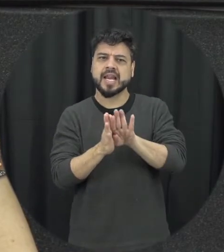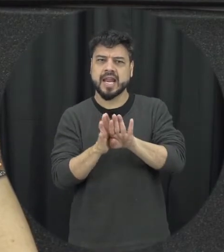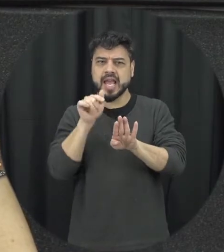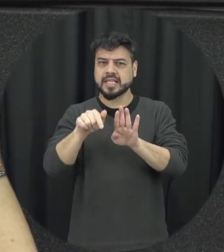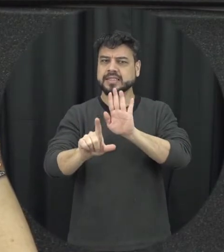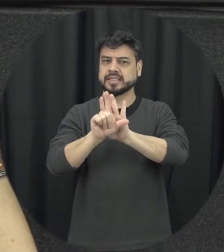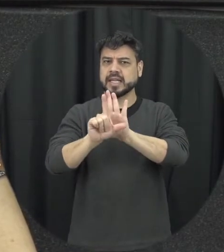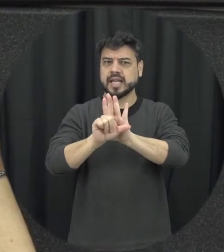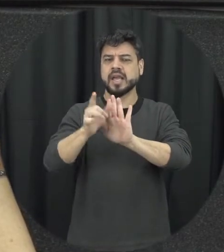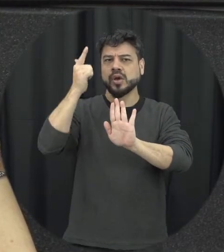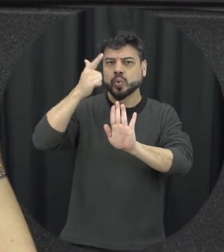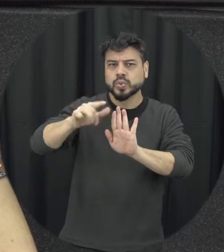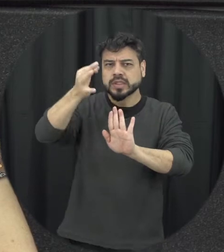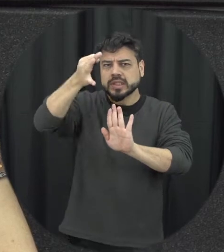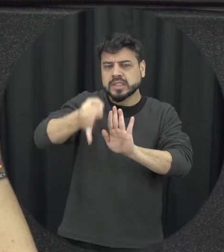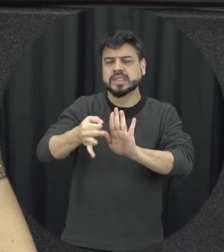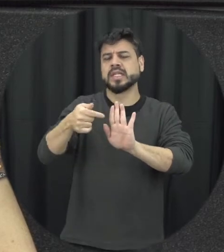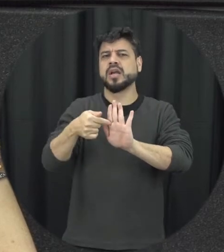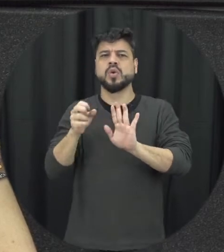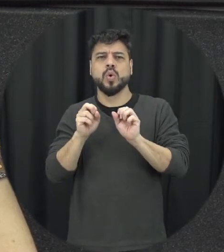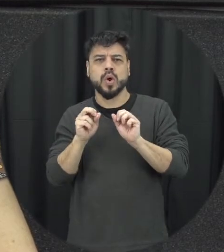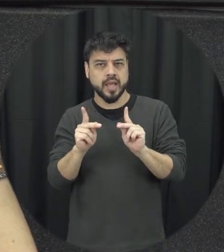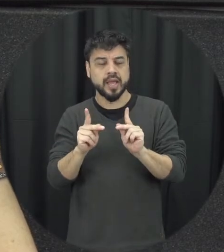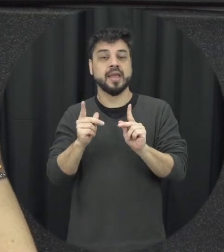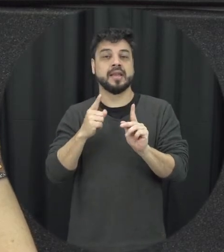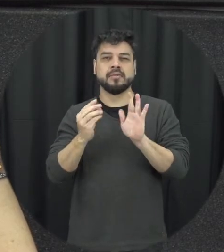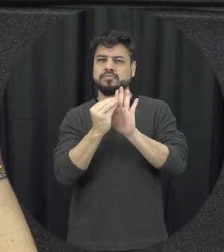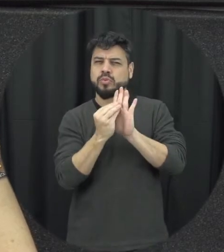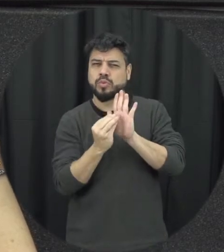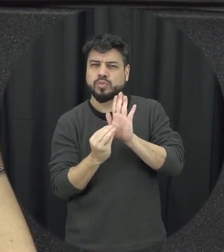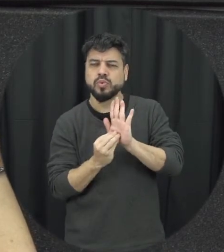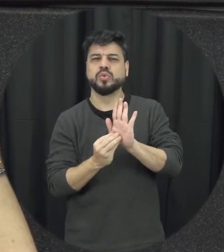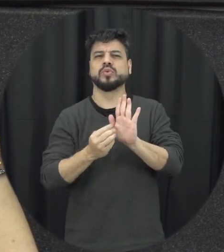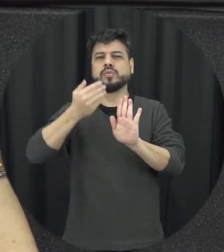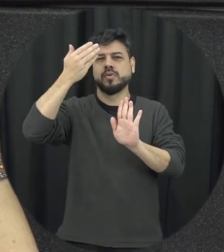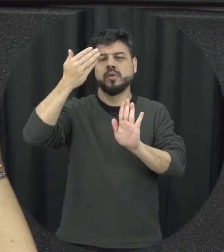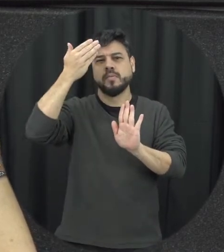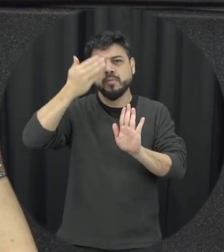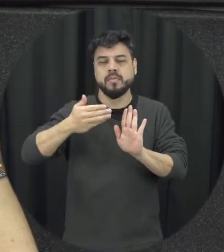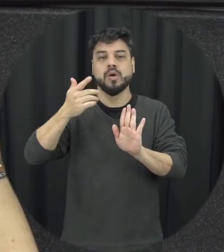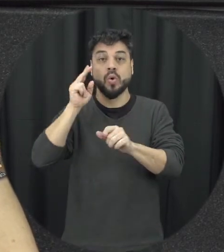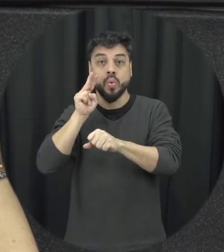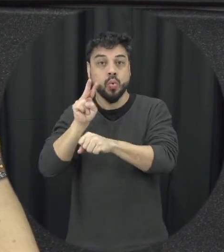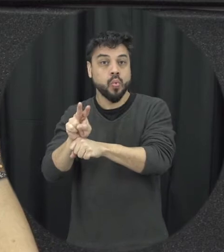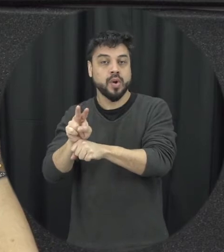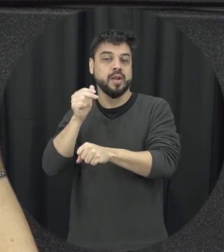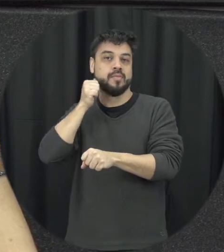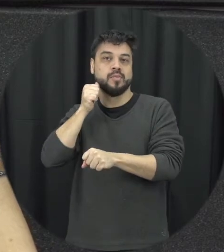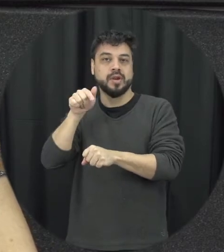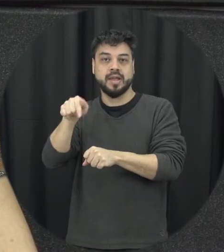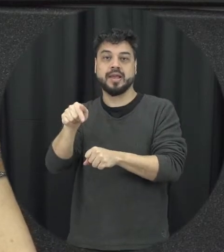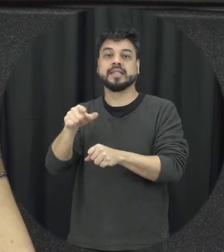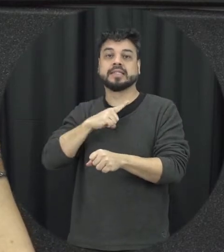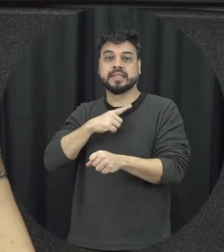termos uma lei efetivamente que traga essa proteção à mulher em situação de violência isso